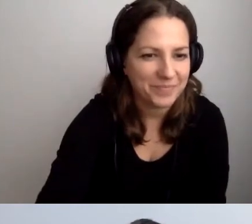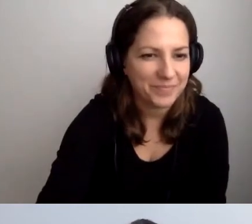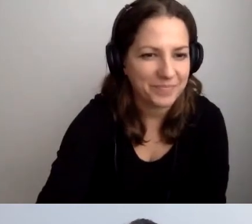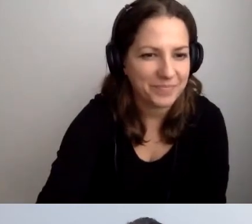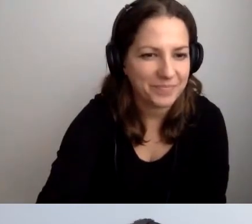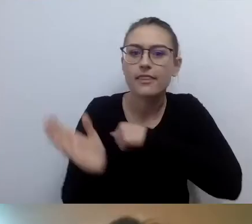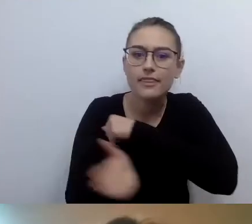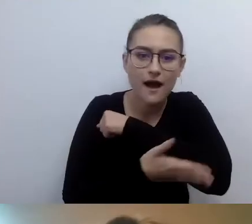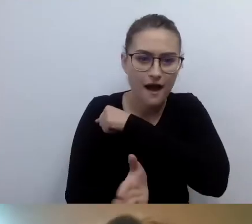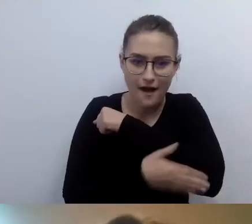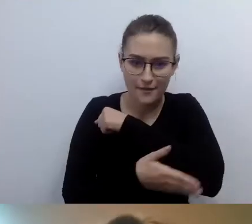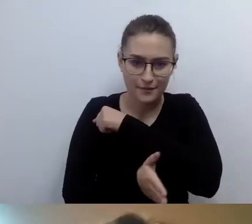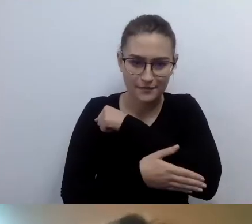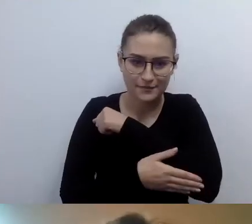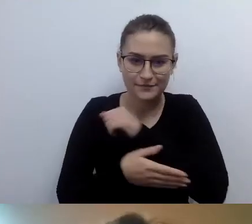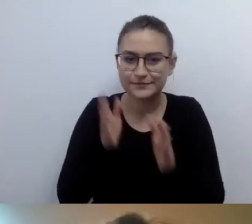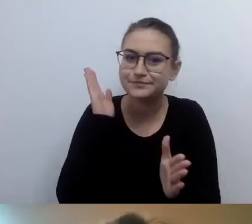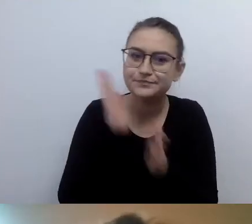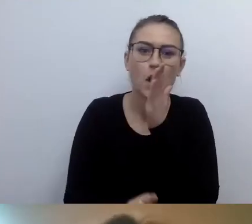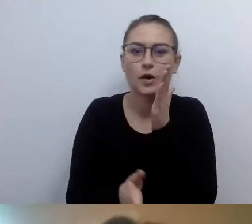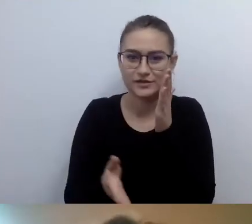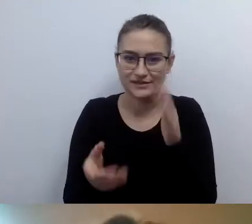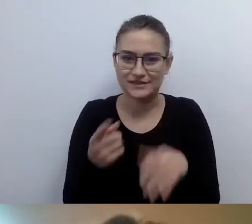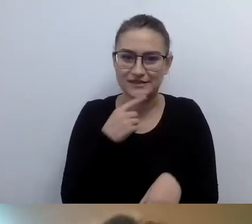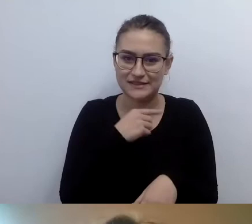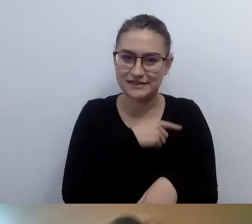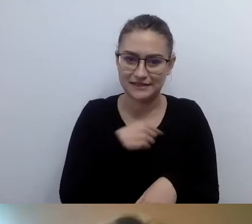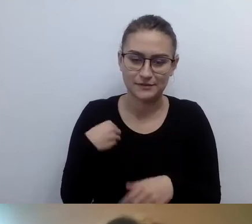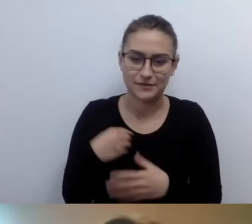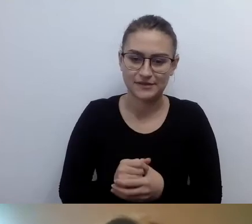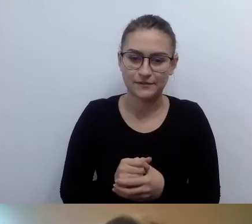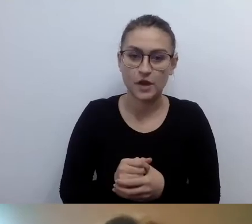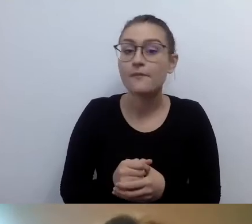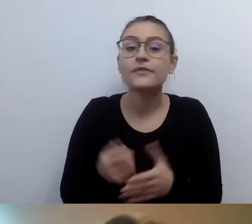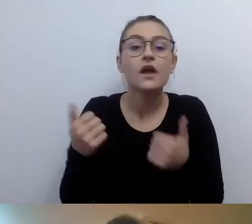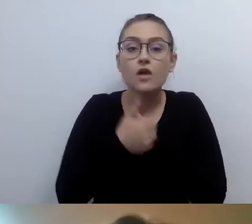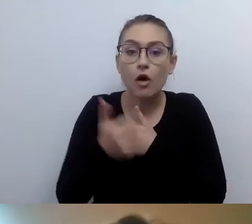Nie infantylnego, chciałbym to podkreślić. To nie jest infantylizacja.